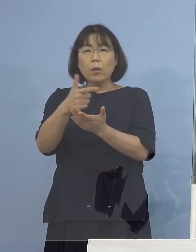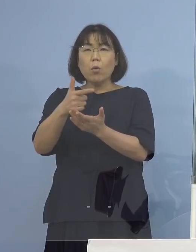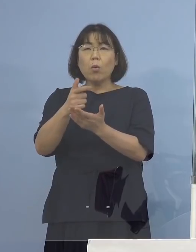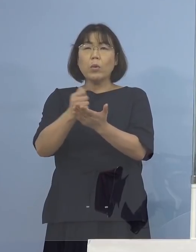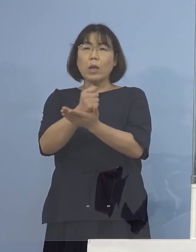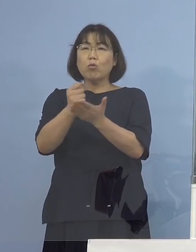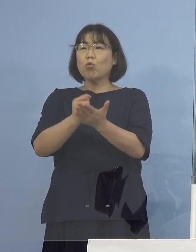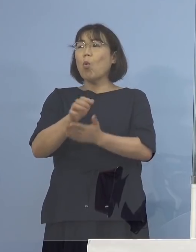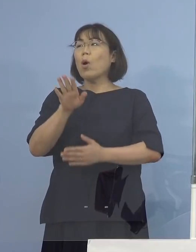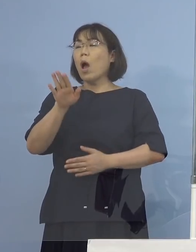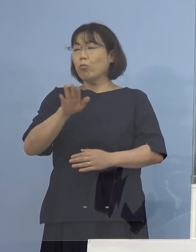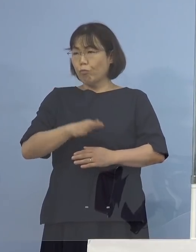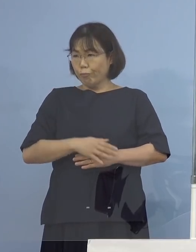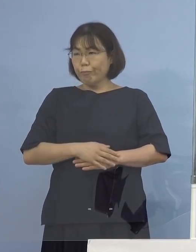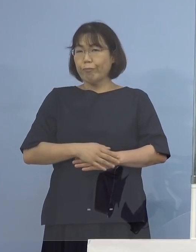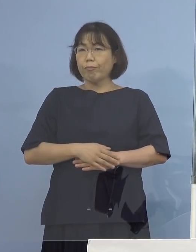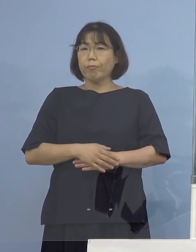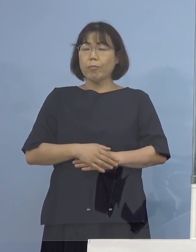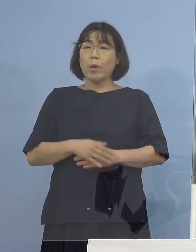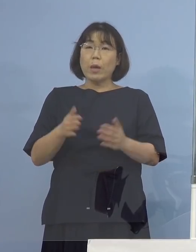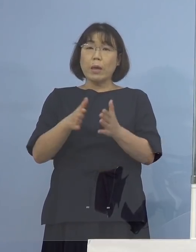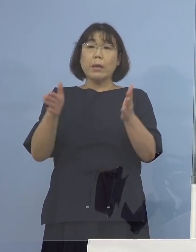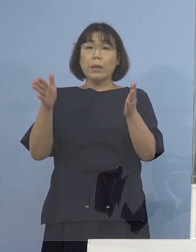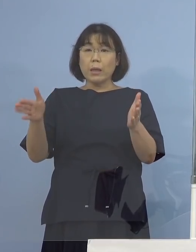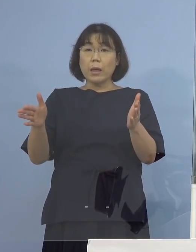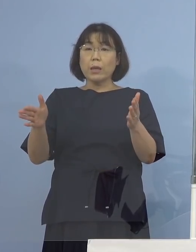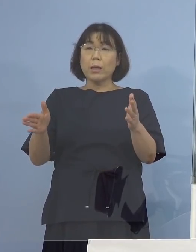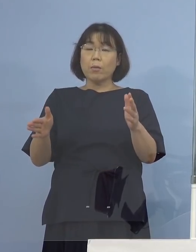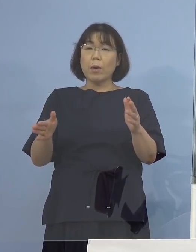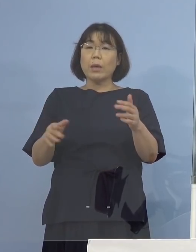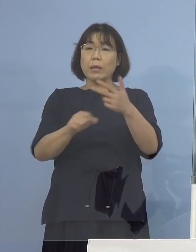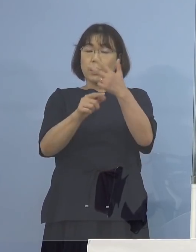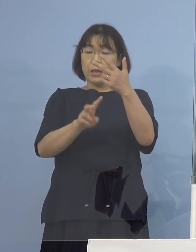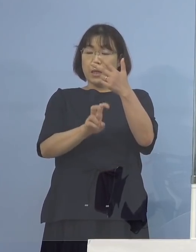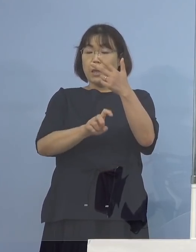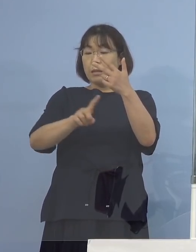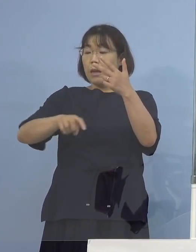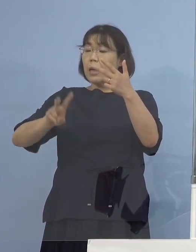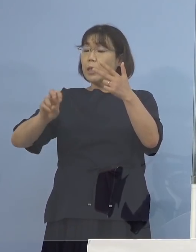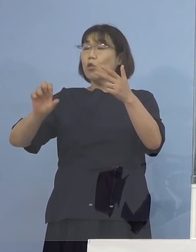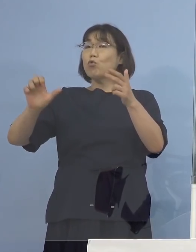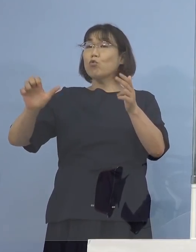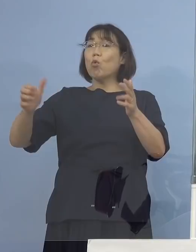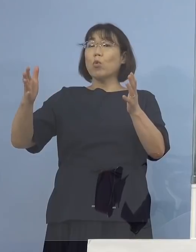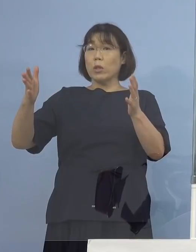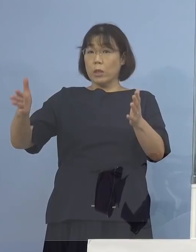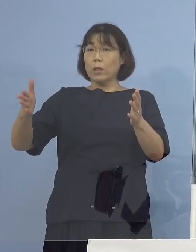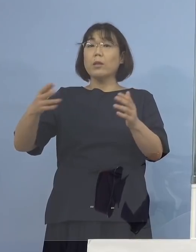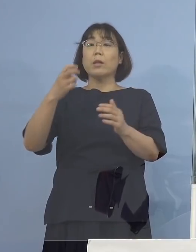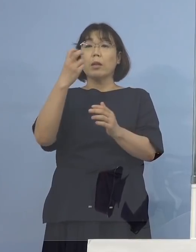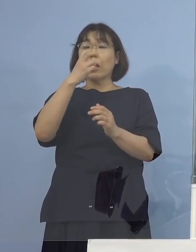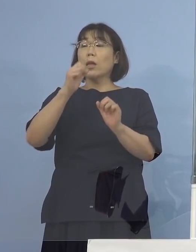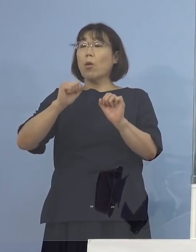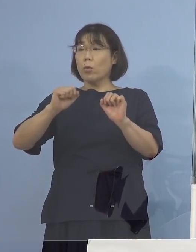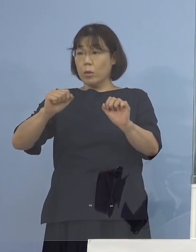それによってですね 期間について20日から25日という形で そこで検査していただくという形になりますので